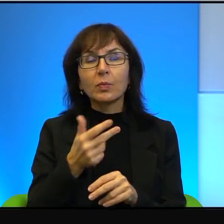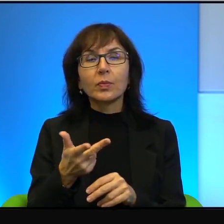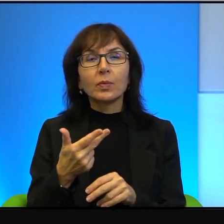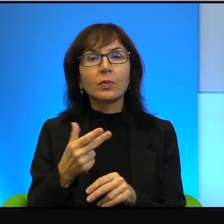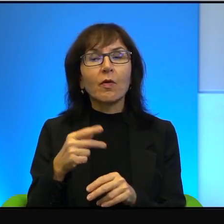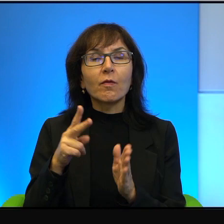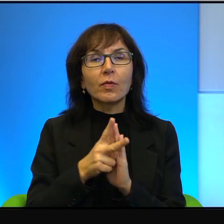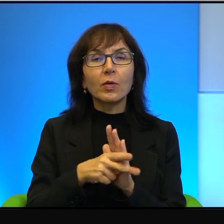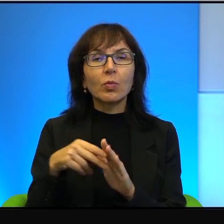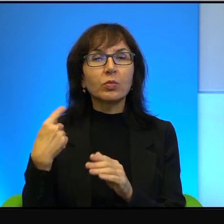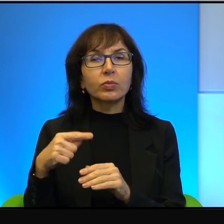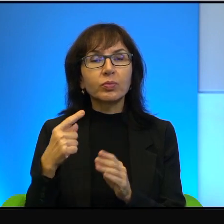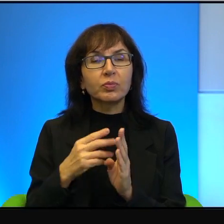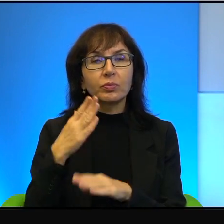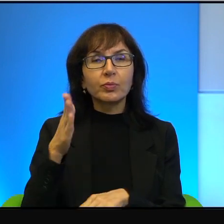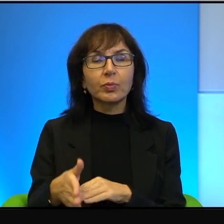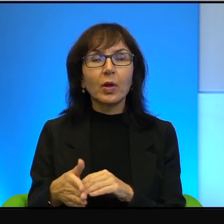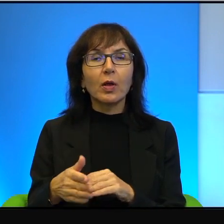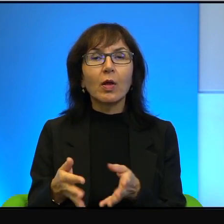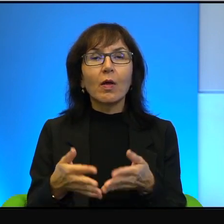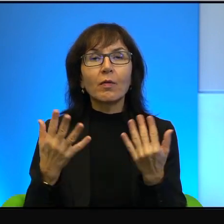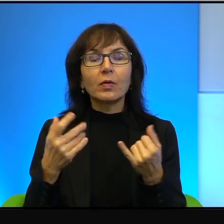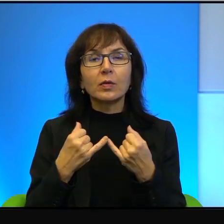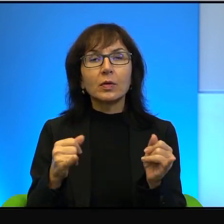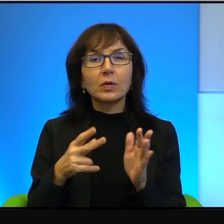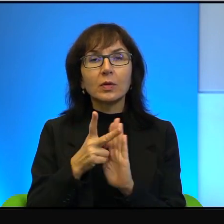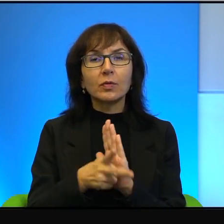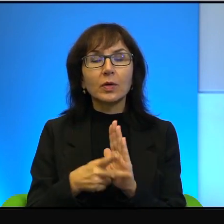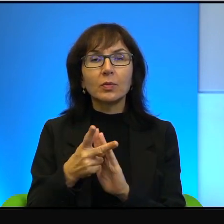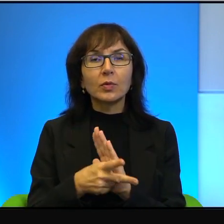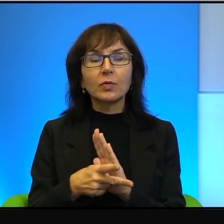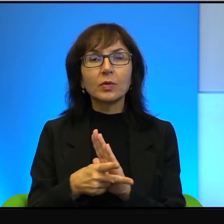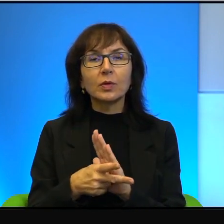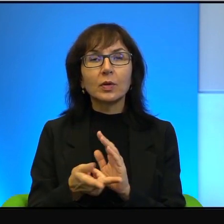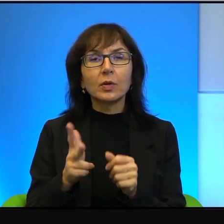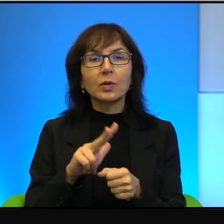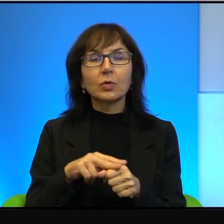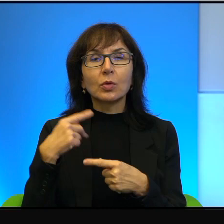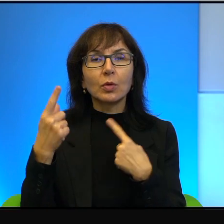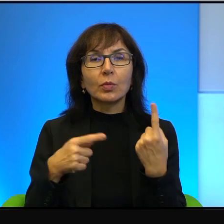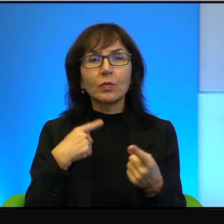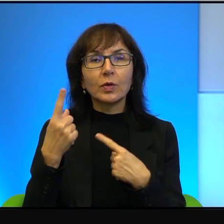Zresztą jak wielu innych filmów, które opowiadają o konflikcie,